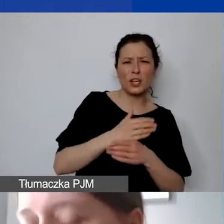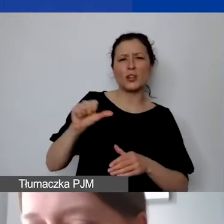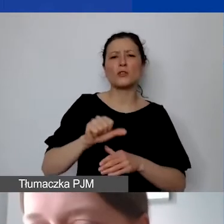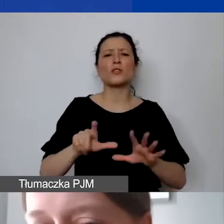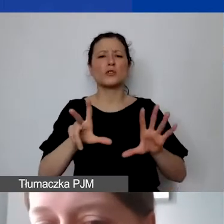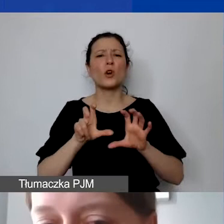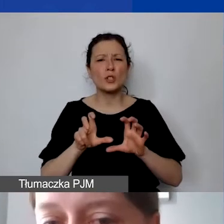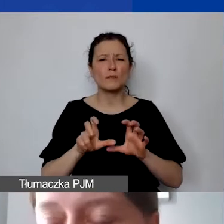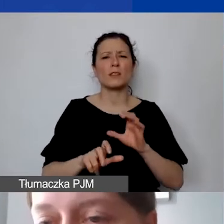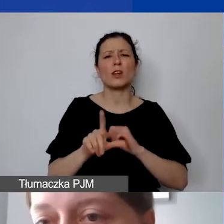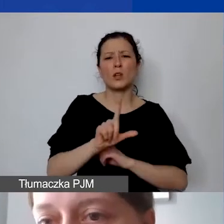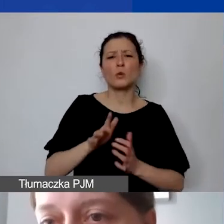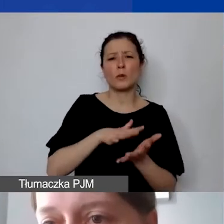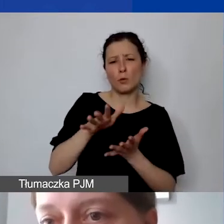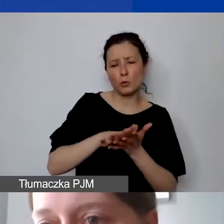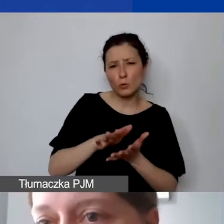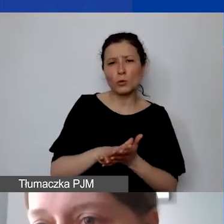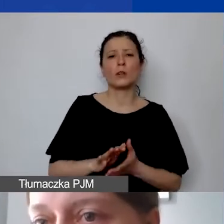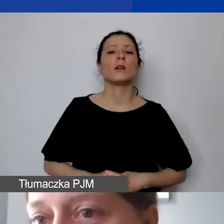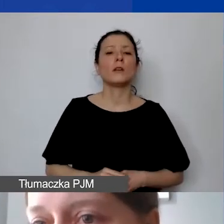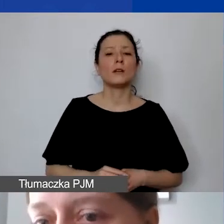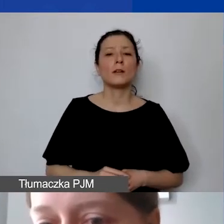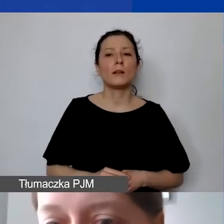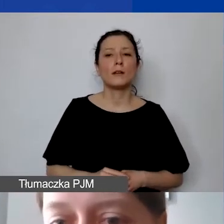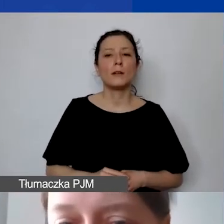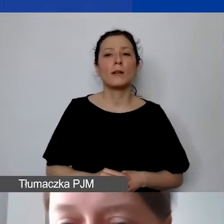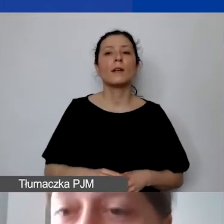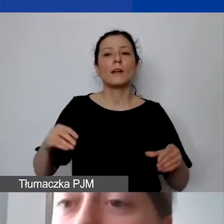Chodzi tu oczywiście o 1800 zł brutto wraz z narzutami pracodawcy.